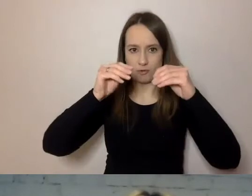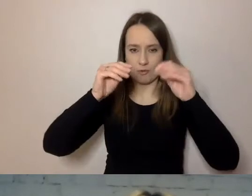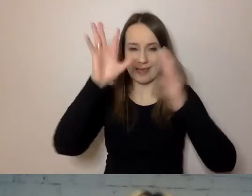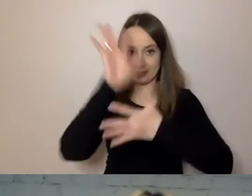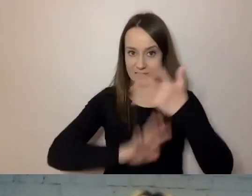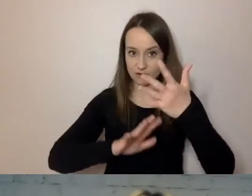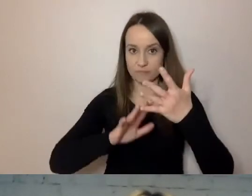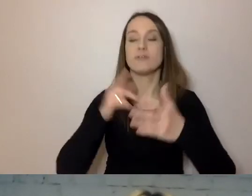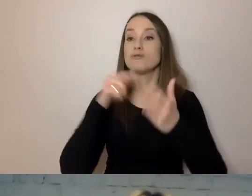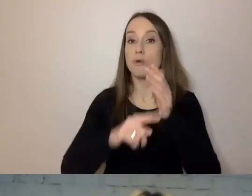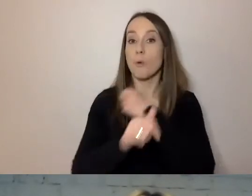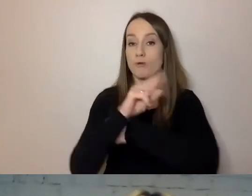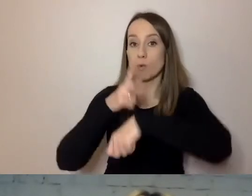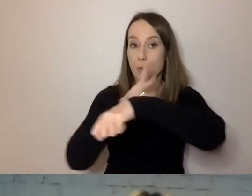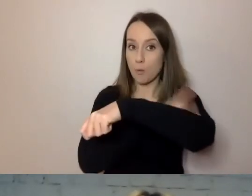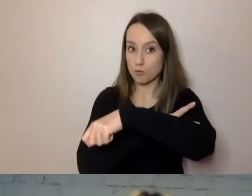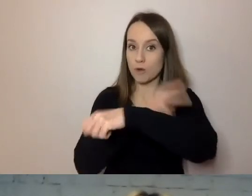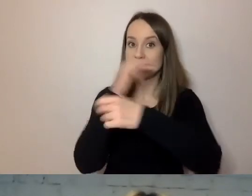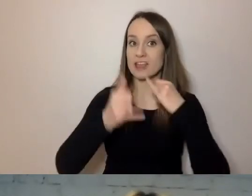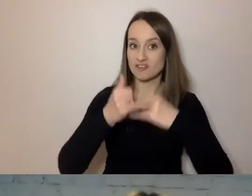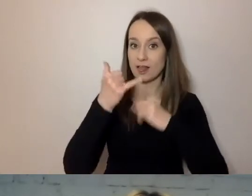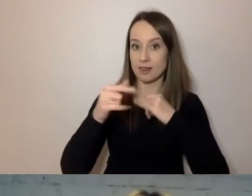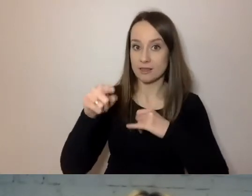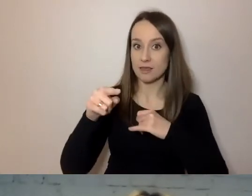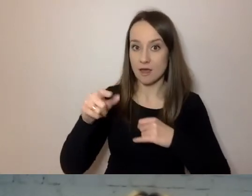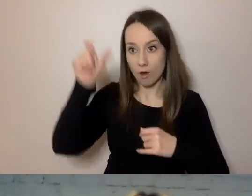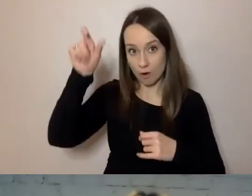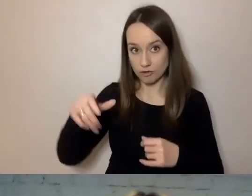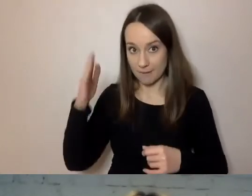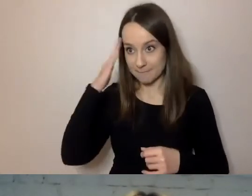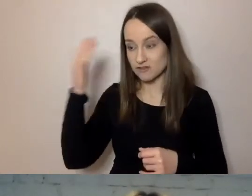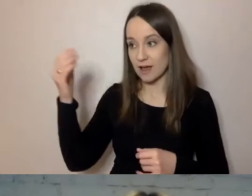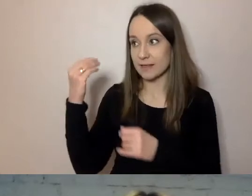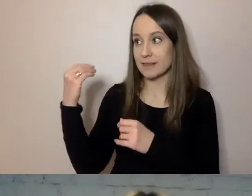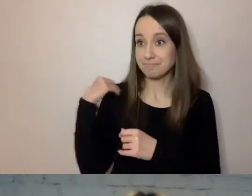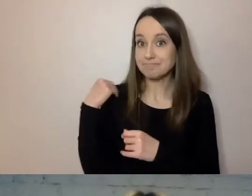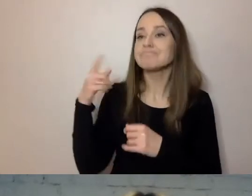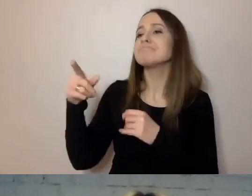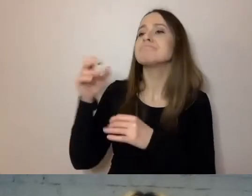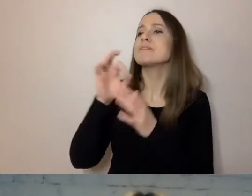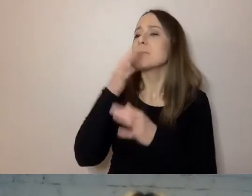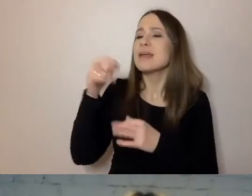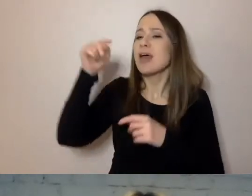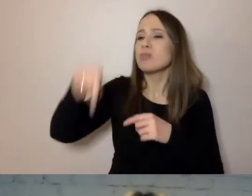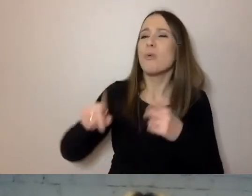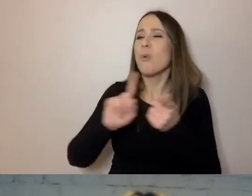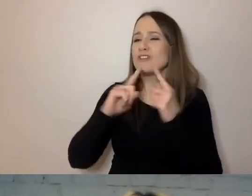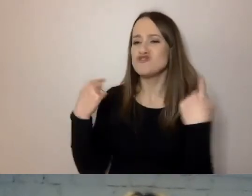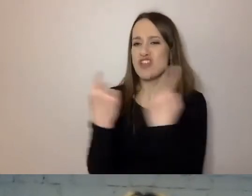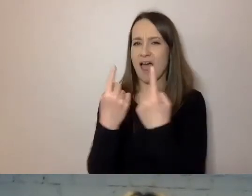W przypadku urzędu, jak do nas pisze mieszkaniec i pyta, czy na tej działce będzie mógł wybudować dom,